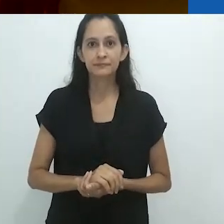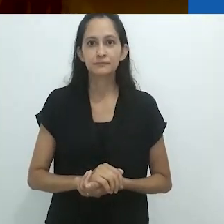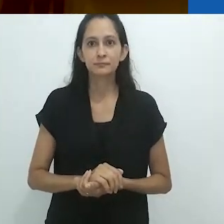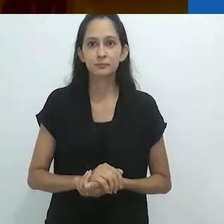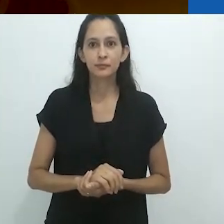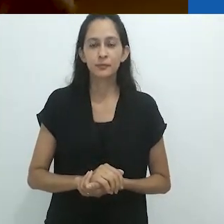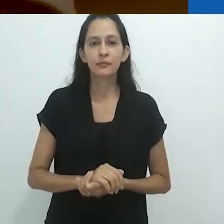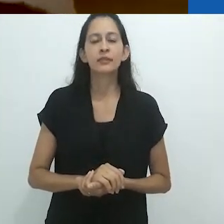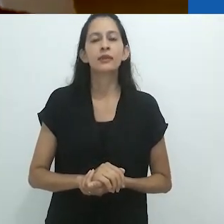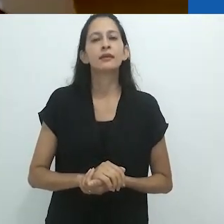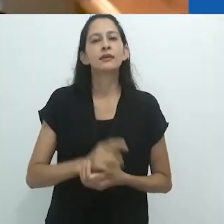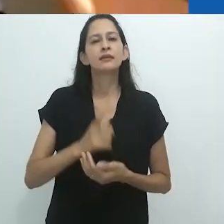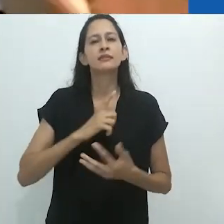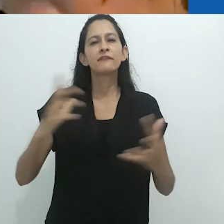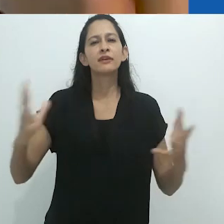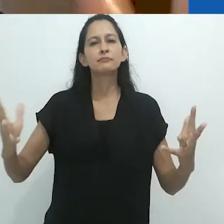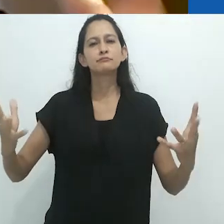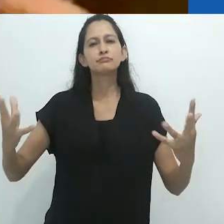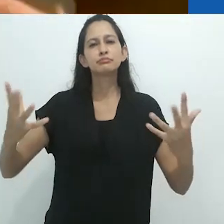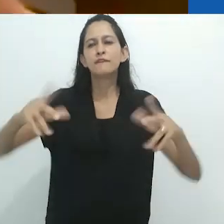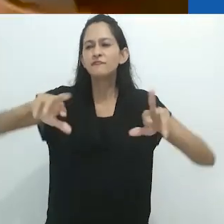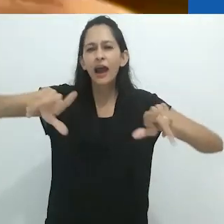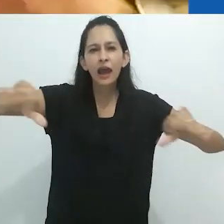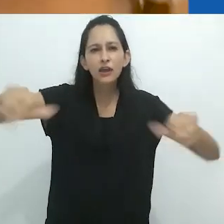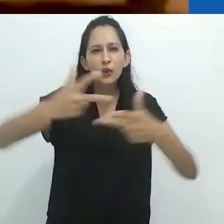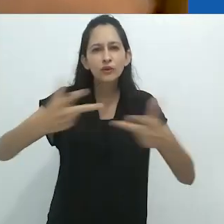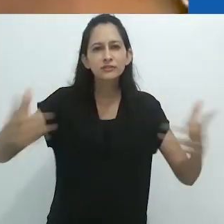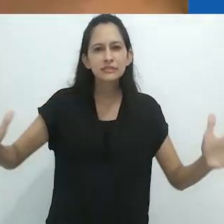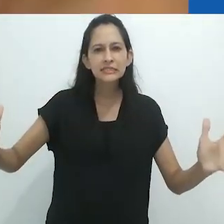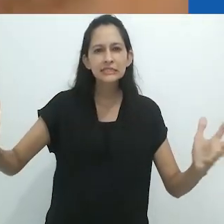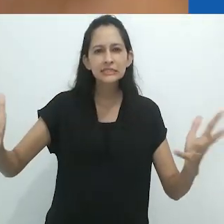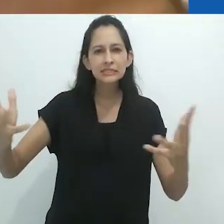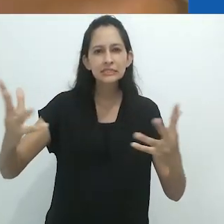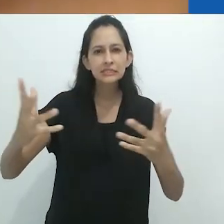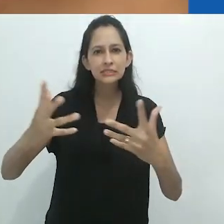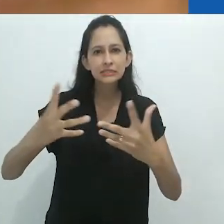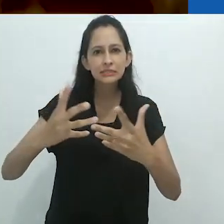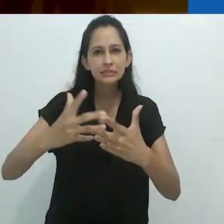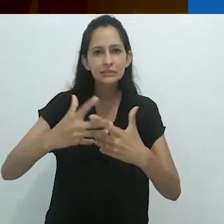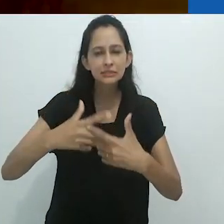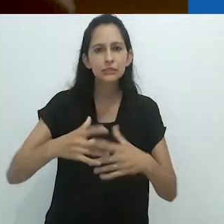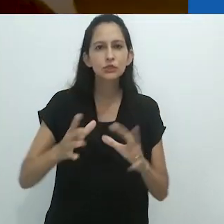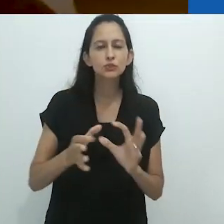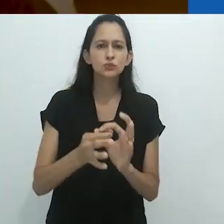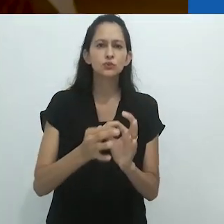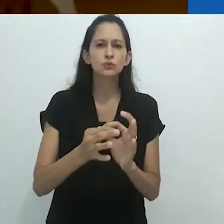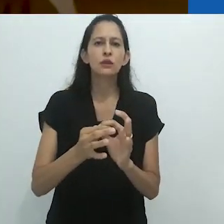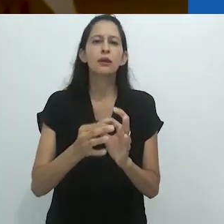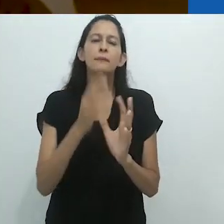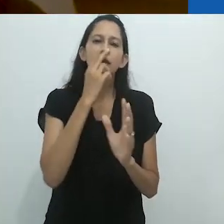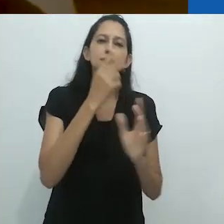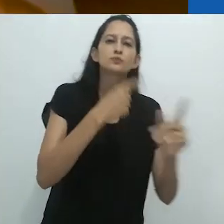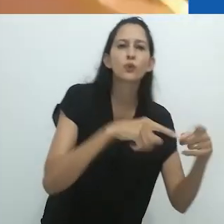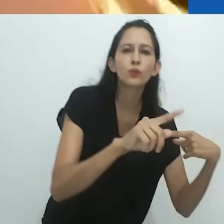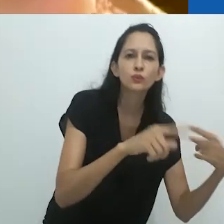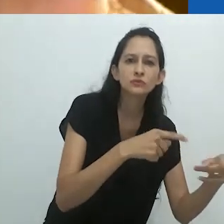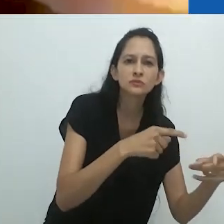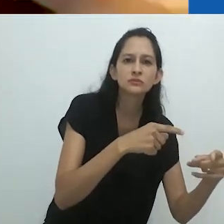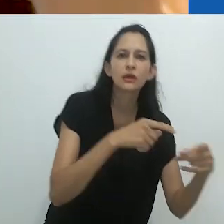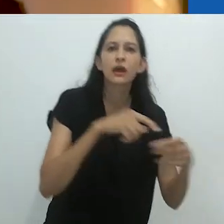uma malha entrelaçada de espírito e música,